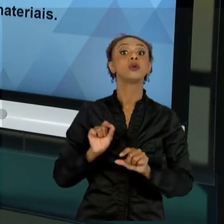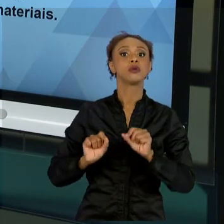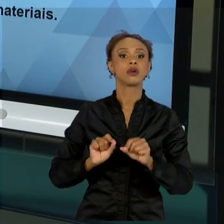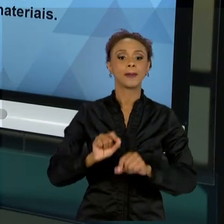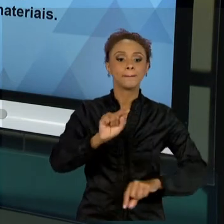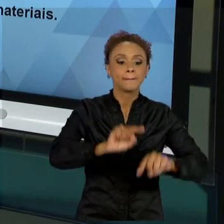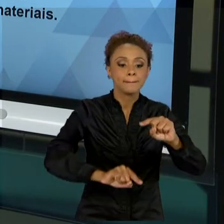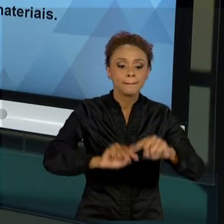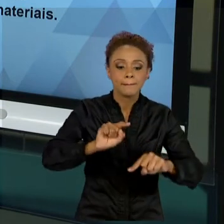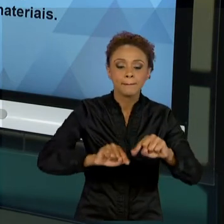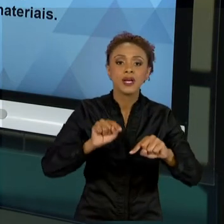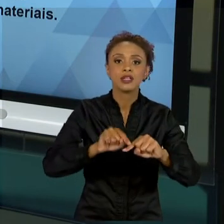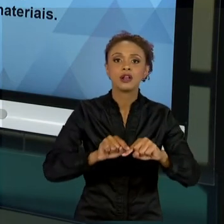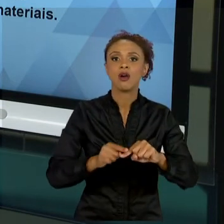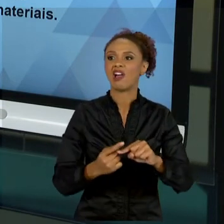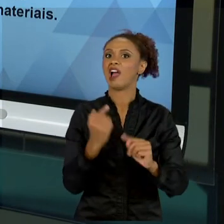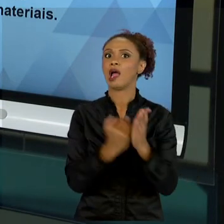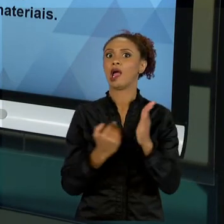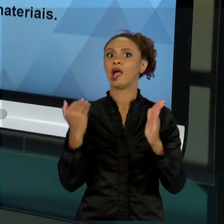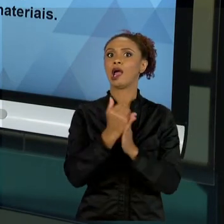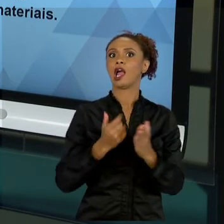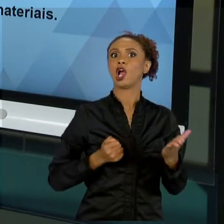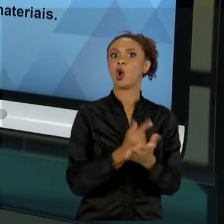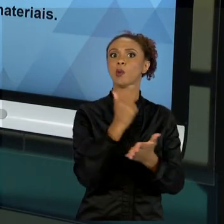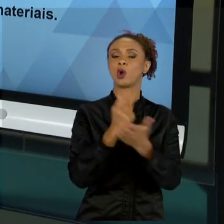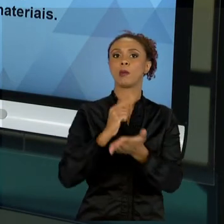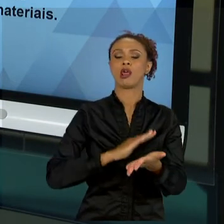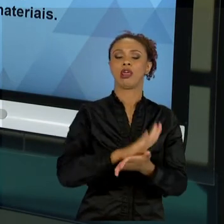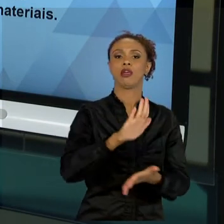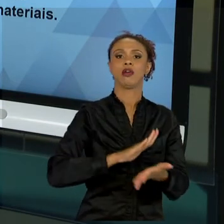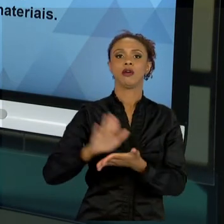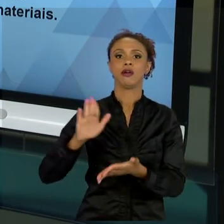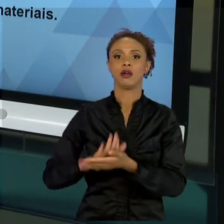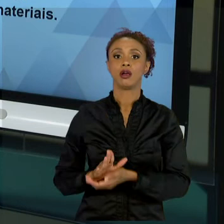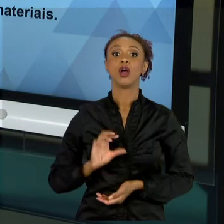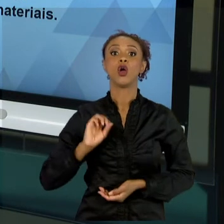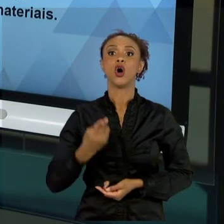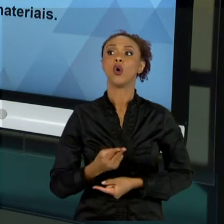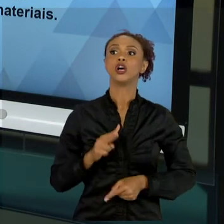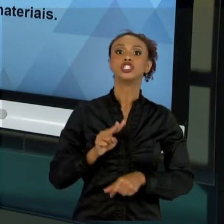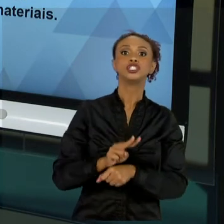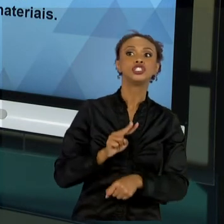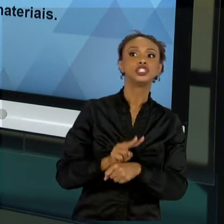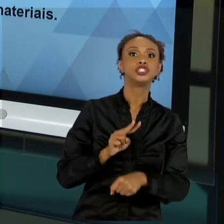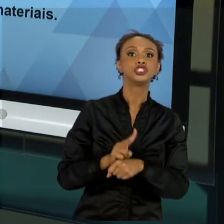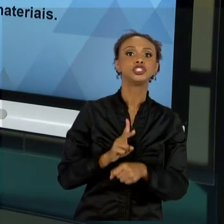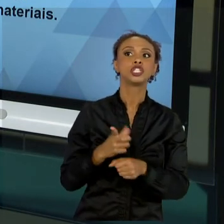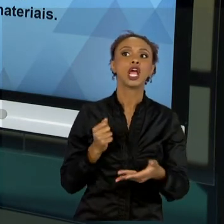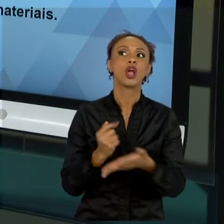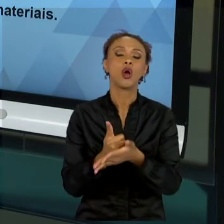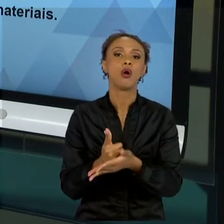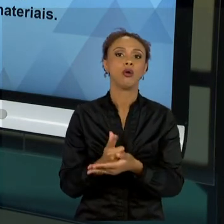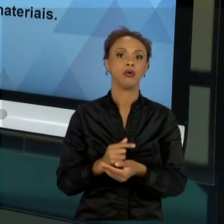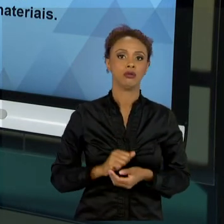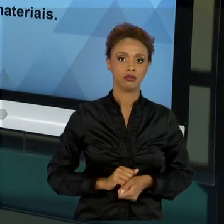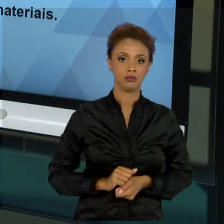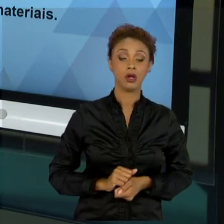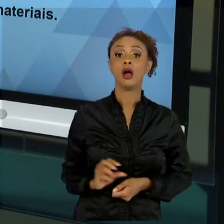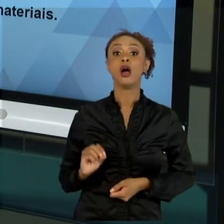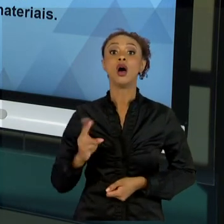NECESSÁRIO, NÃO FAZER PROVISÃO DE MATERIAL OU NÃO TER RECURSOS PARA QUE O MATERIAL NÃO CHEGUE